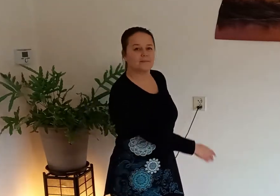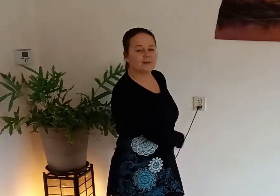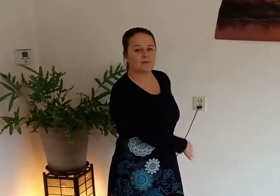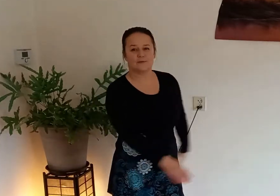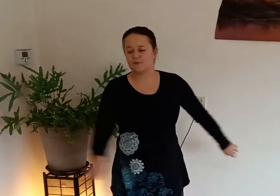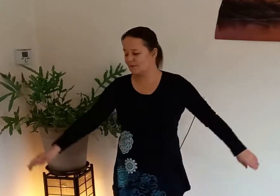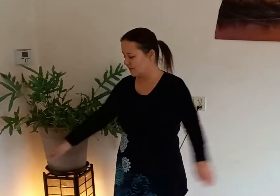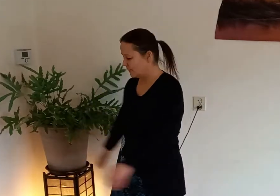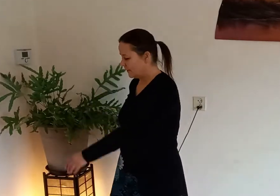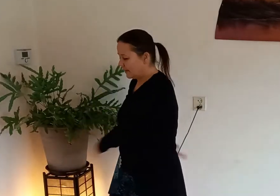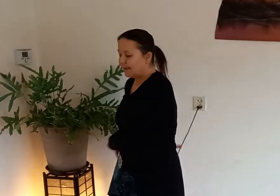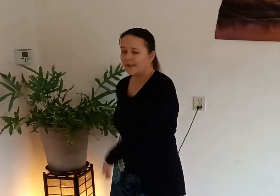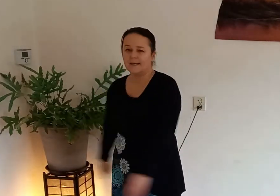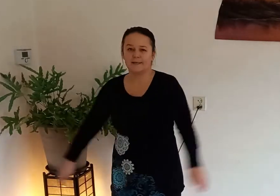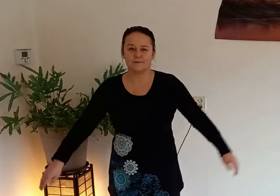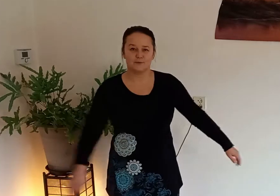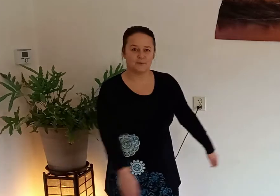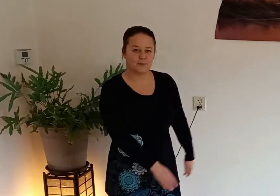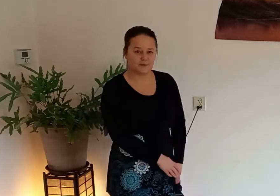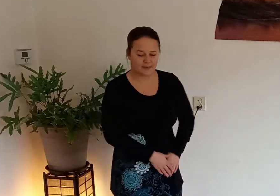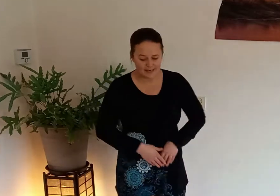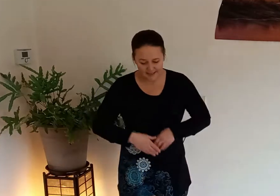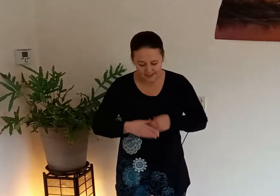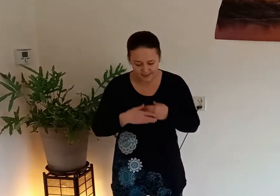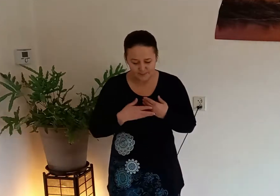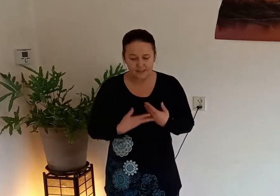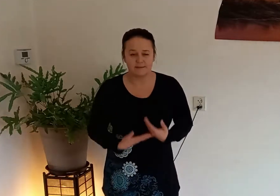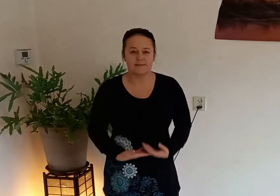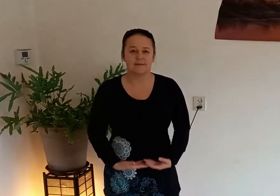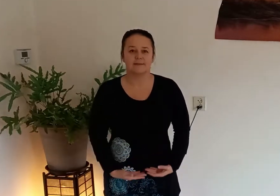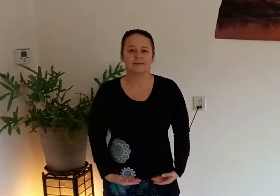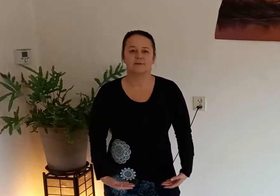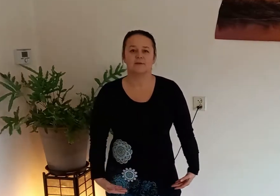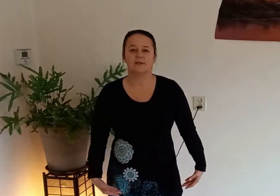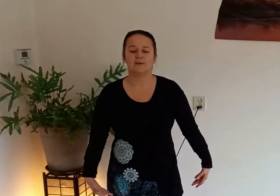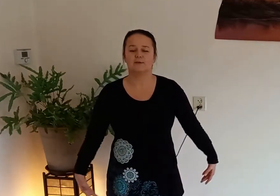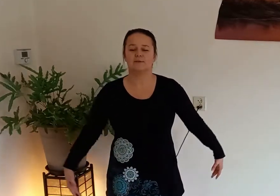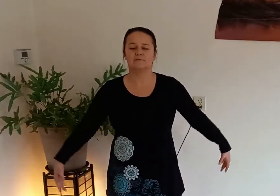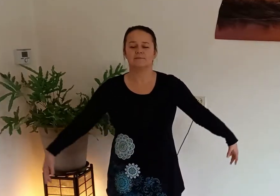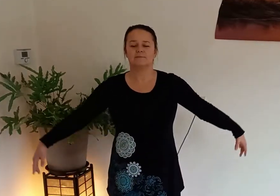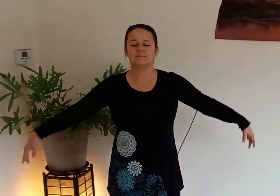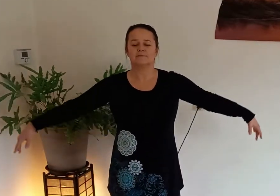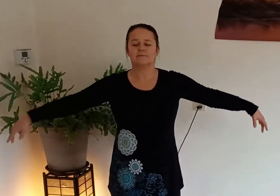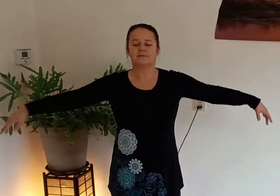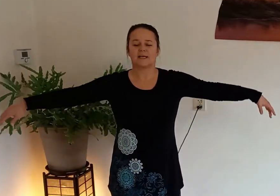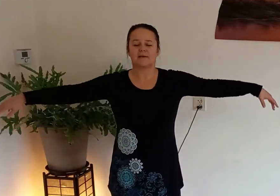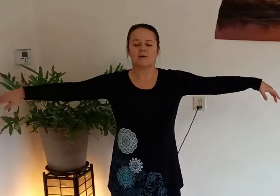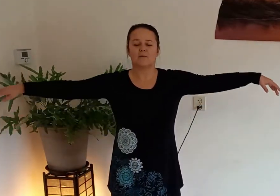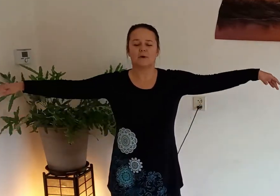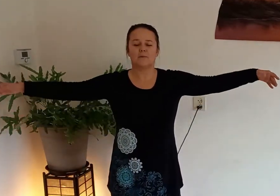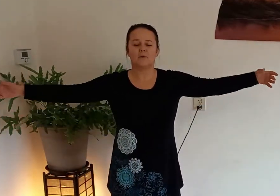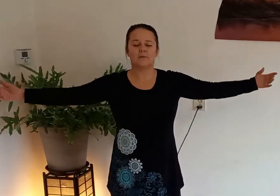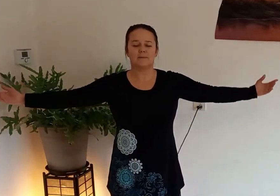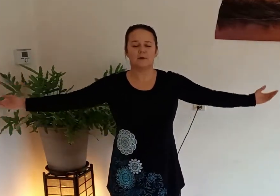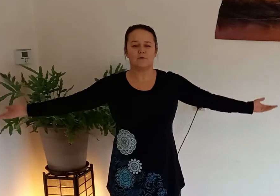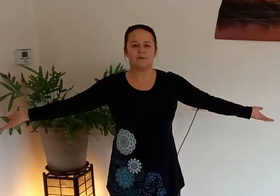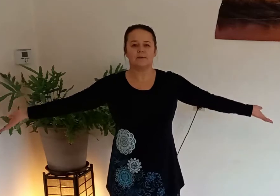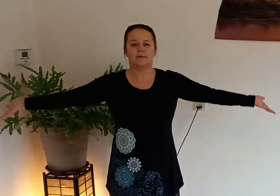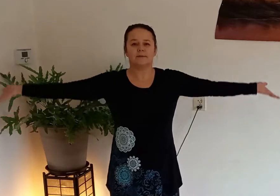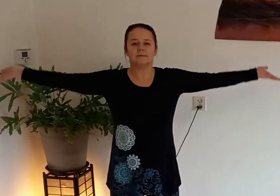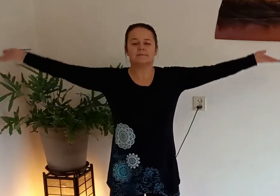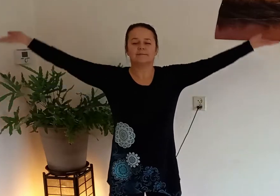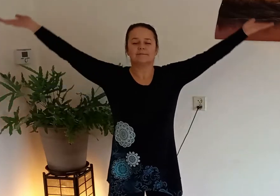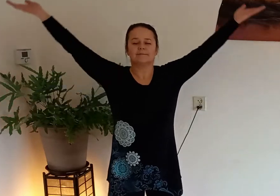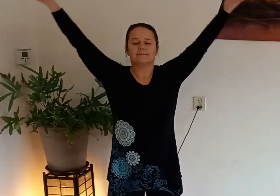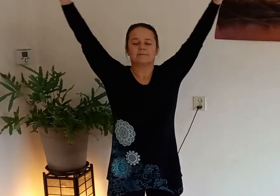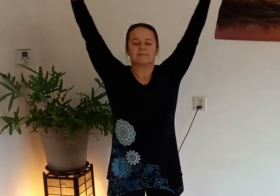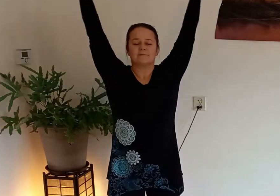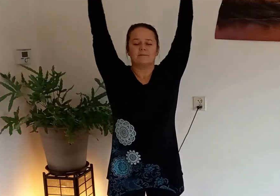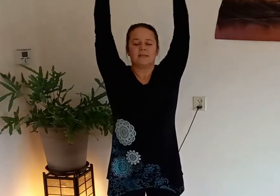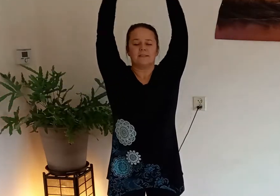goed zo en ontspan adem in door je neus draai je handpalmen om naar boven